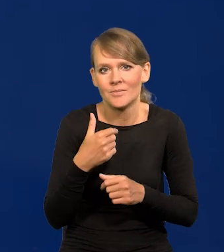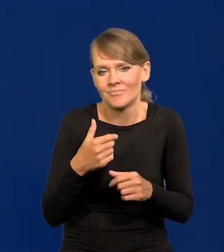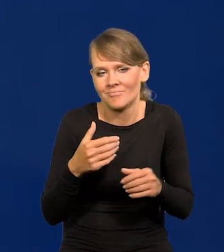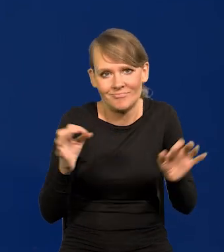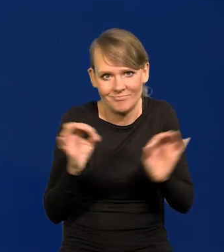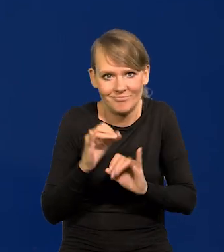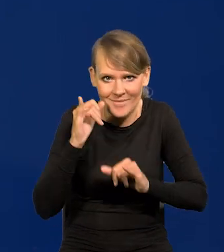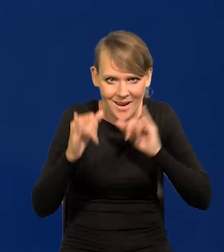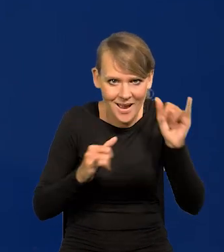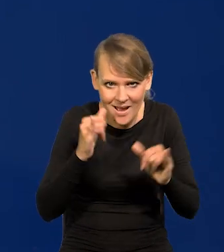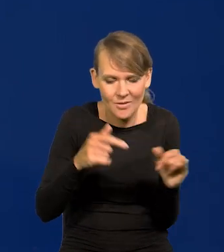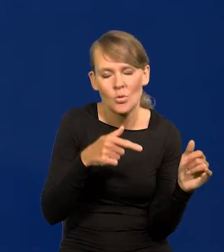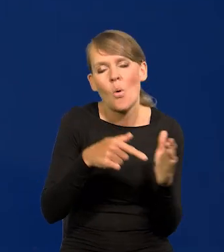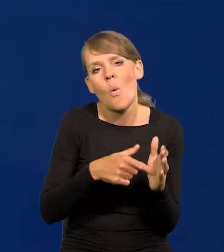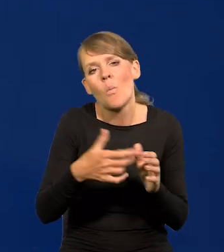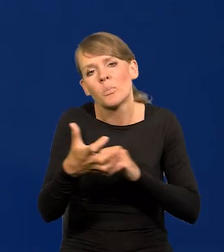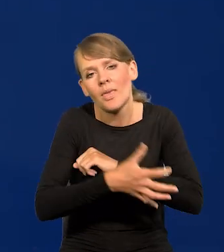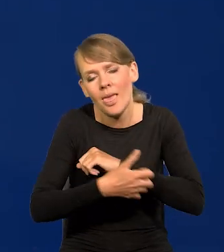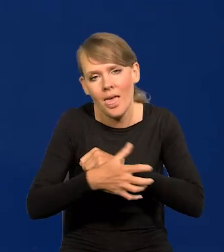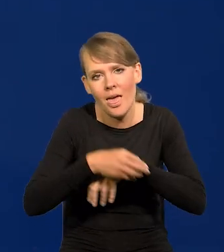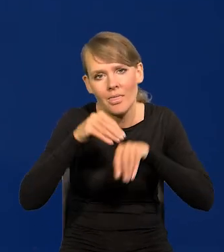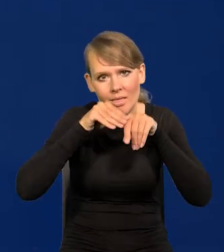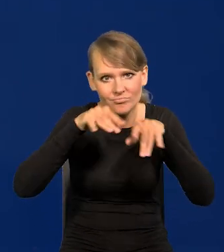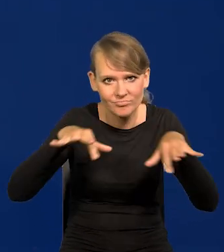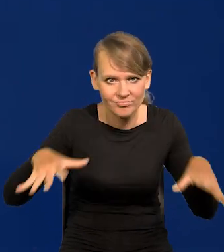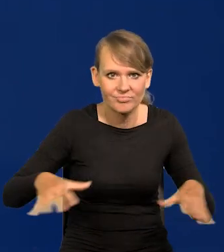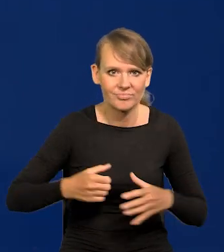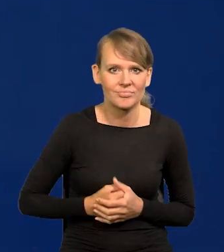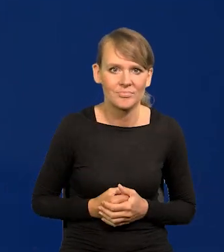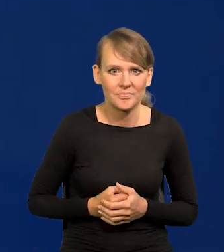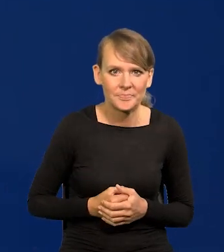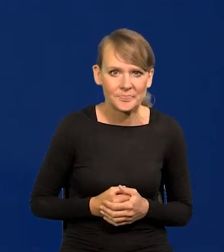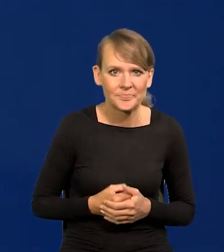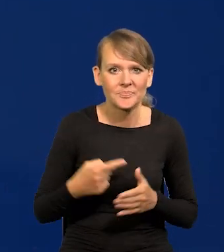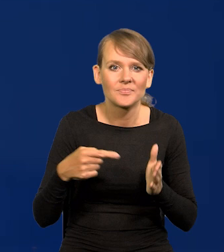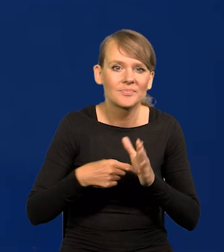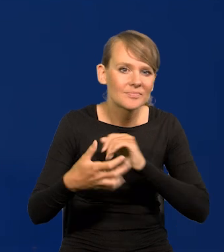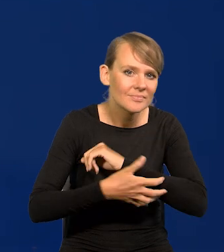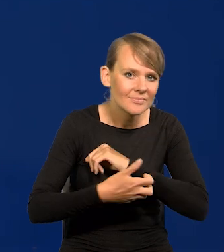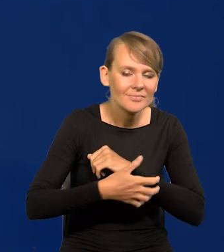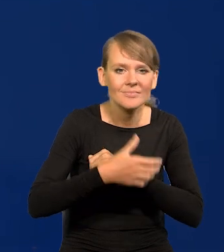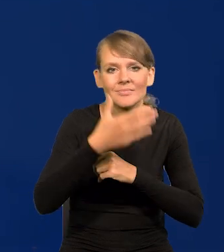i nadal jest, jak to nędza się rozprzestrzeniła i bieda i nie wiadomo co.